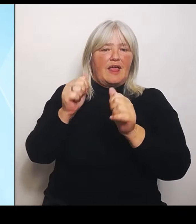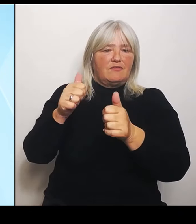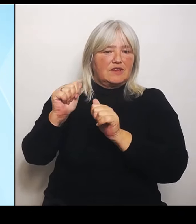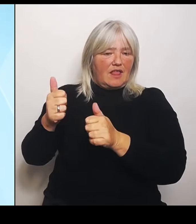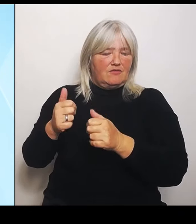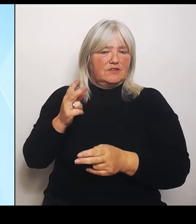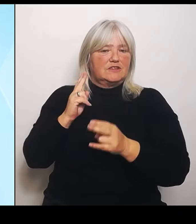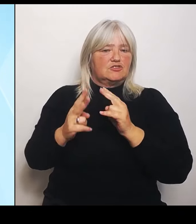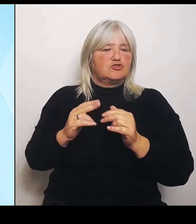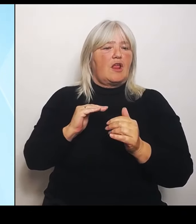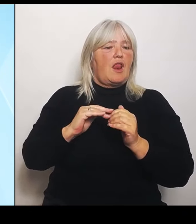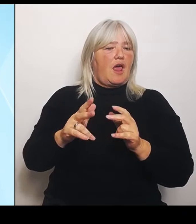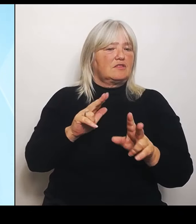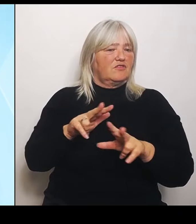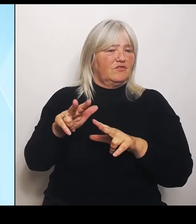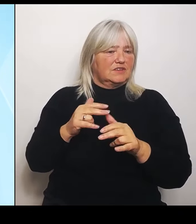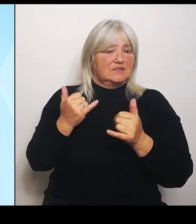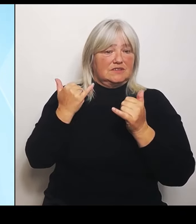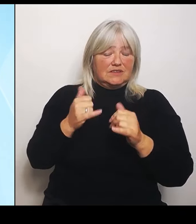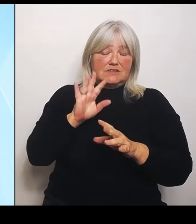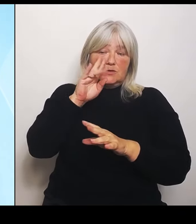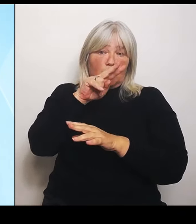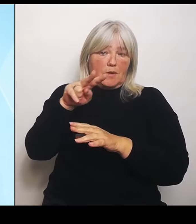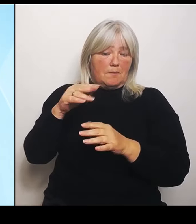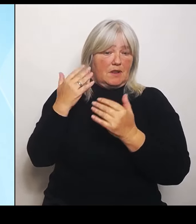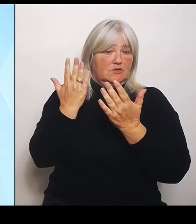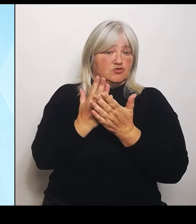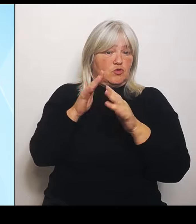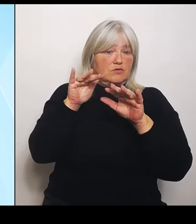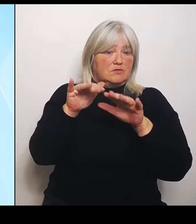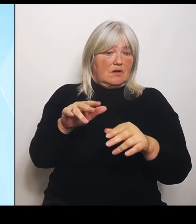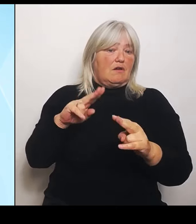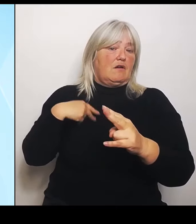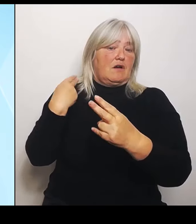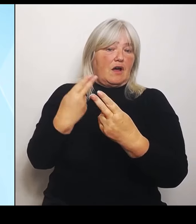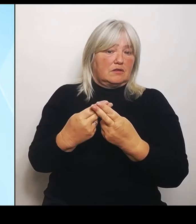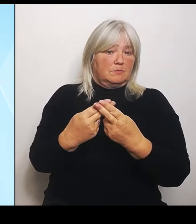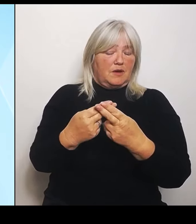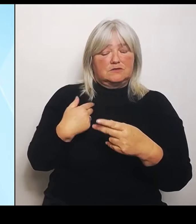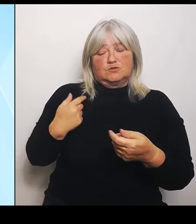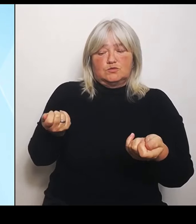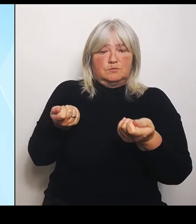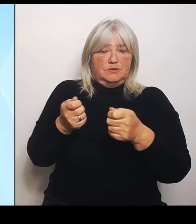die Anpassung beschließen. Wir sind uns da der Verantwortung der Staatsregierung bewusst.